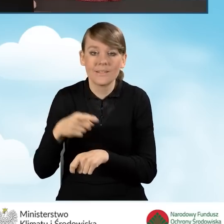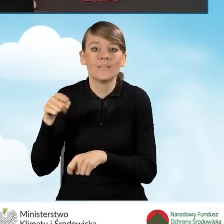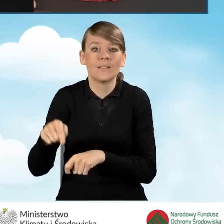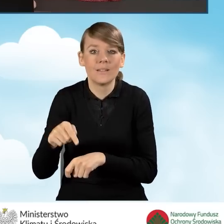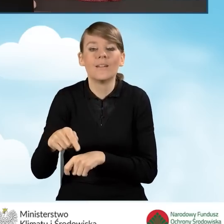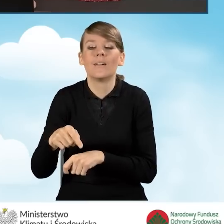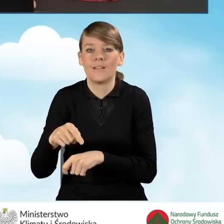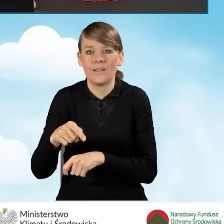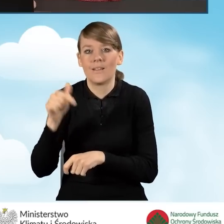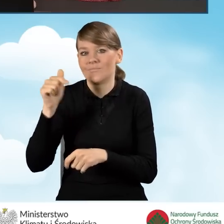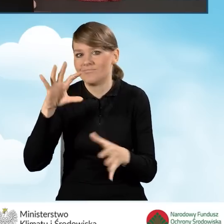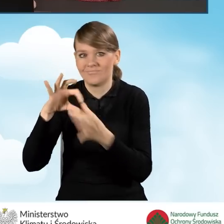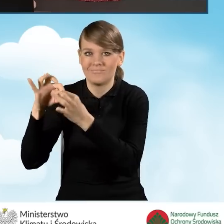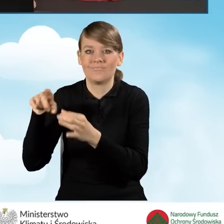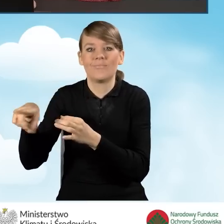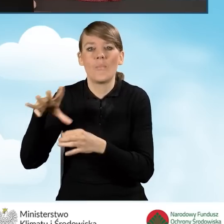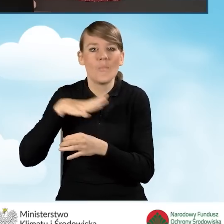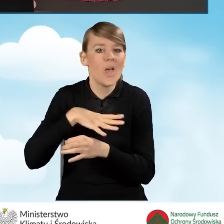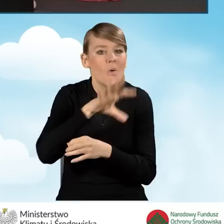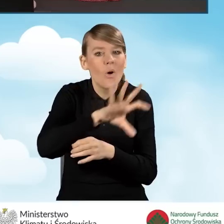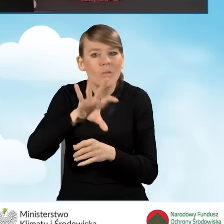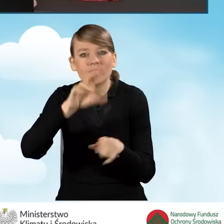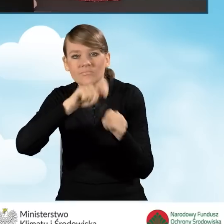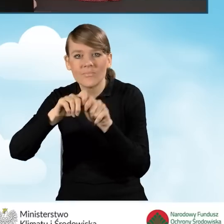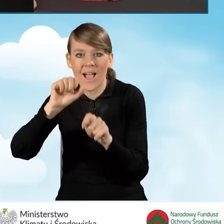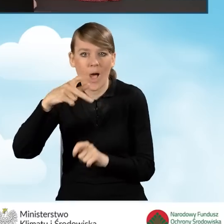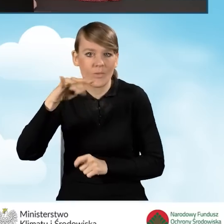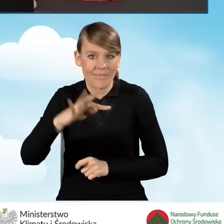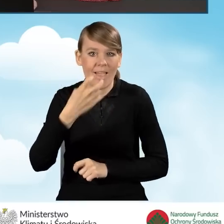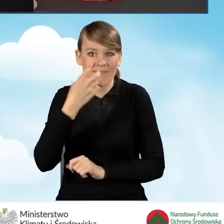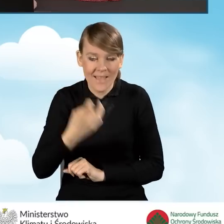z przeprowadzonego audytu energetycznego, który powinien zostać,